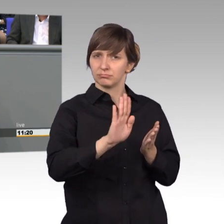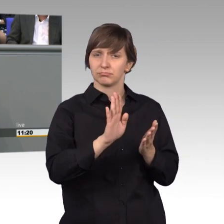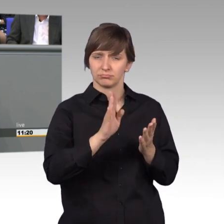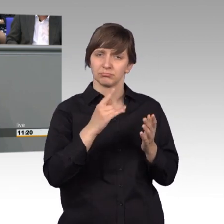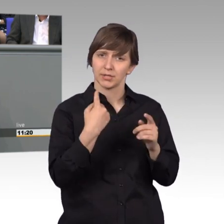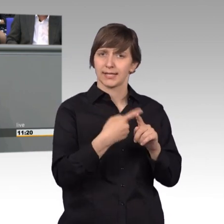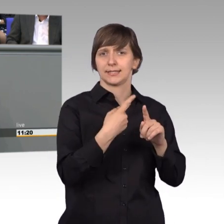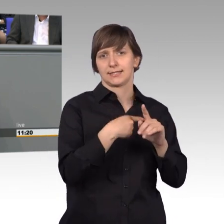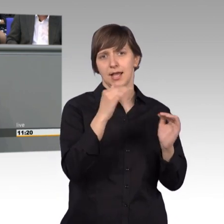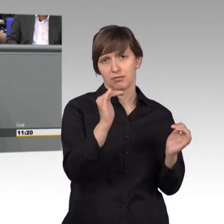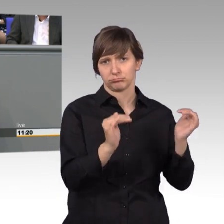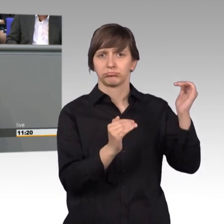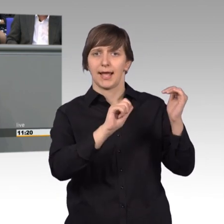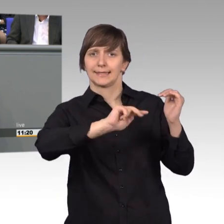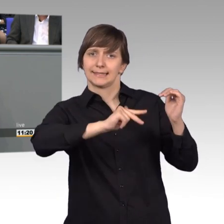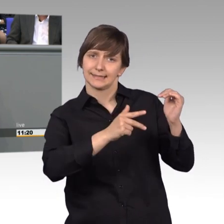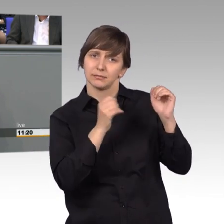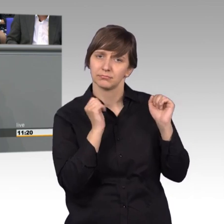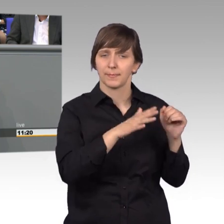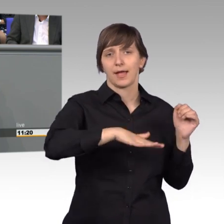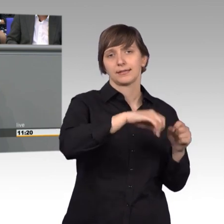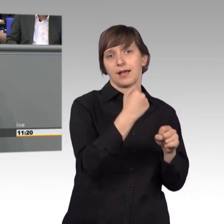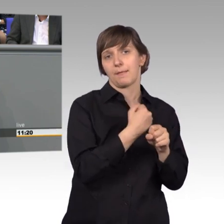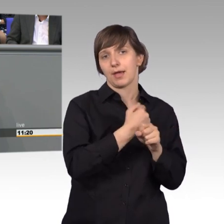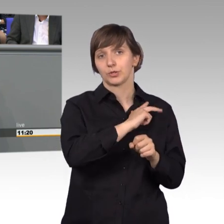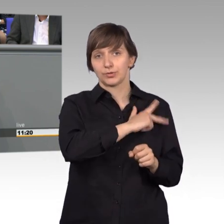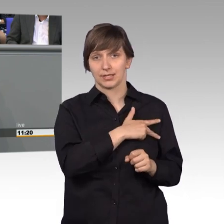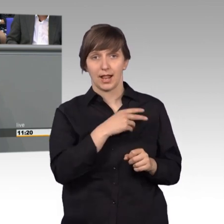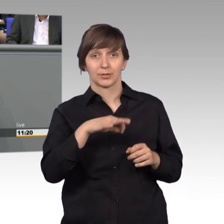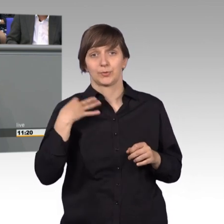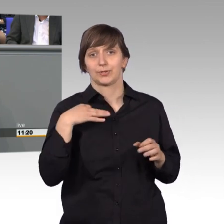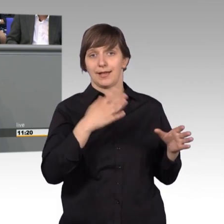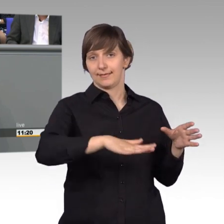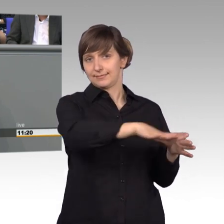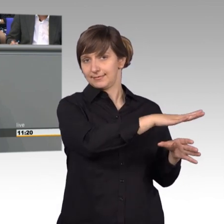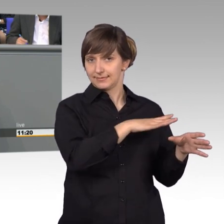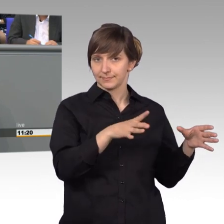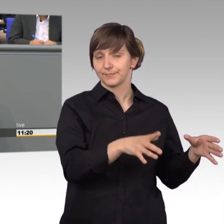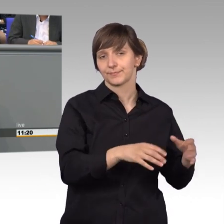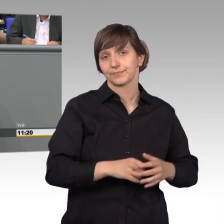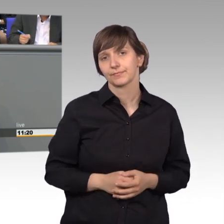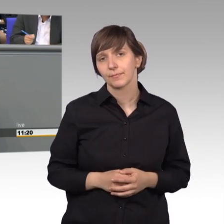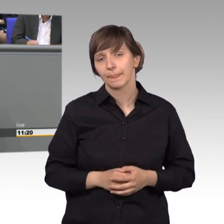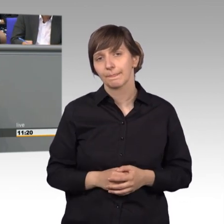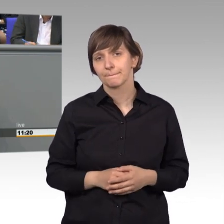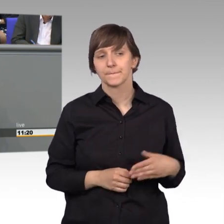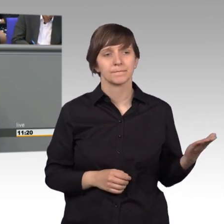kam aus dem Bereich Arbeit und Soziales, und Gesundheit. Bei diesen individuellen Problemen